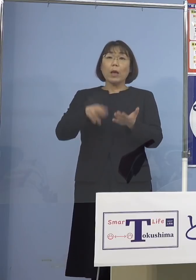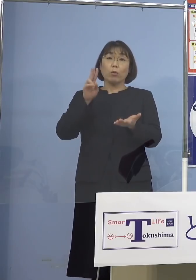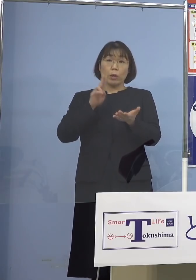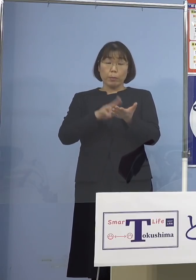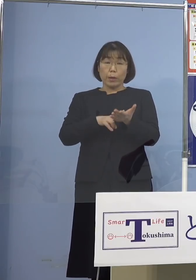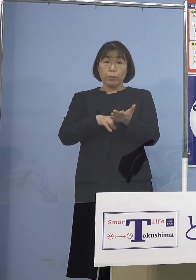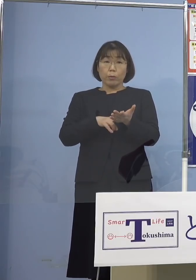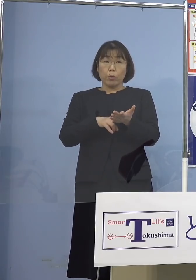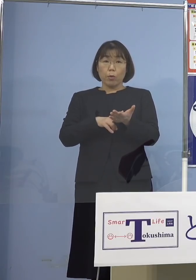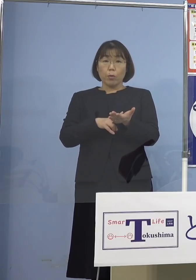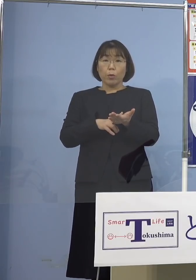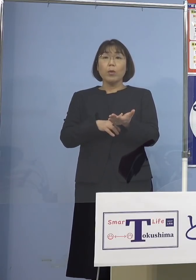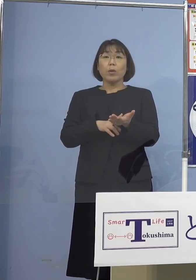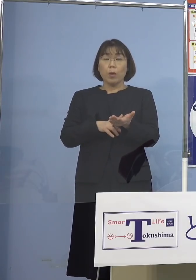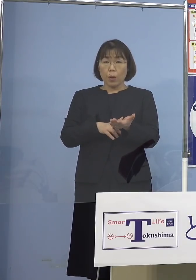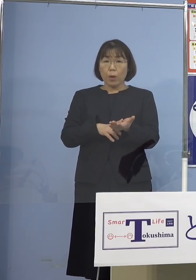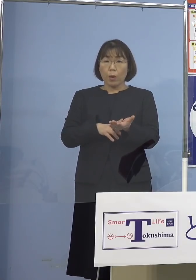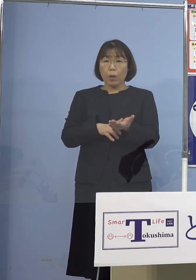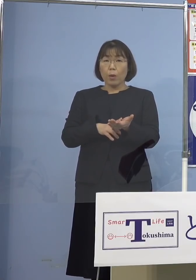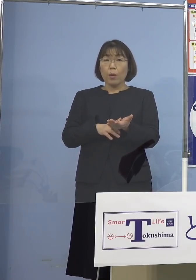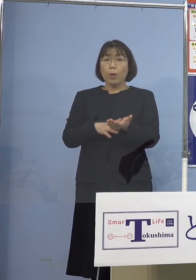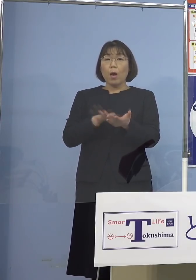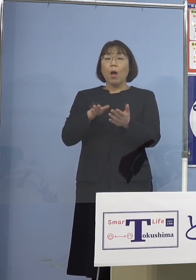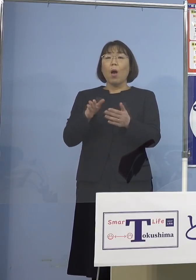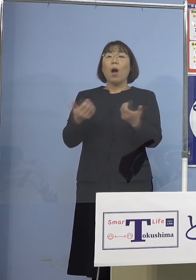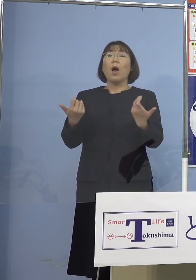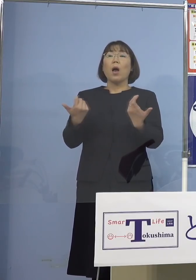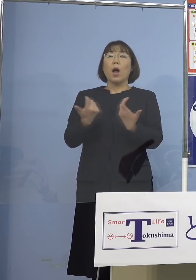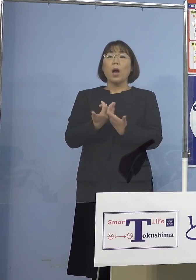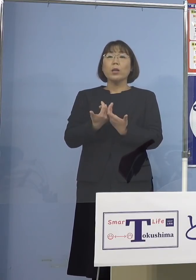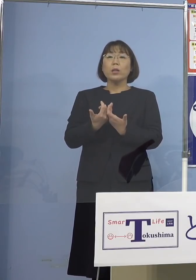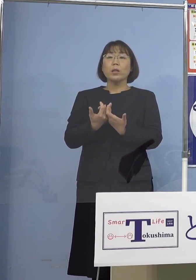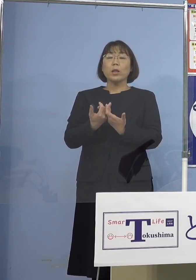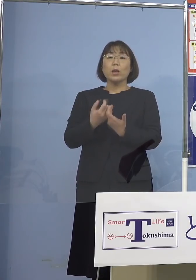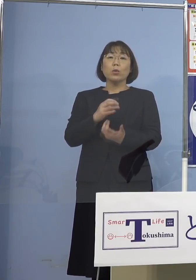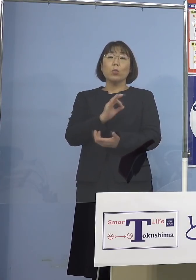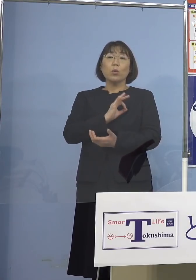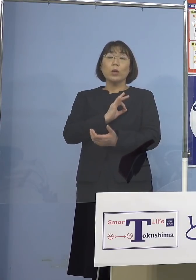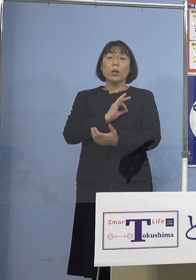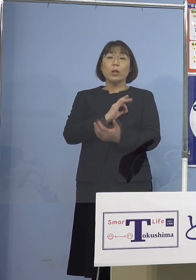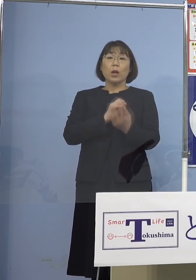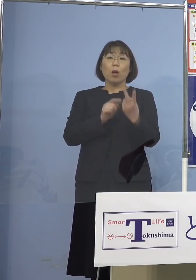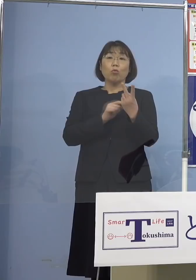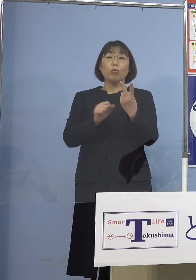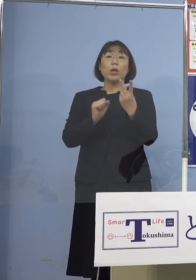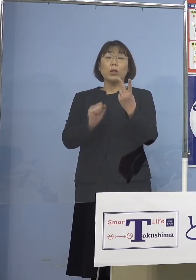そもそも反対だという委員が 2人おられたと直接言われたんですね